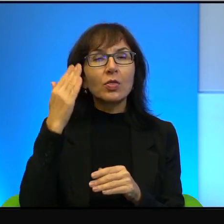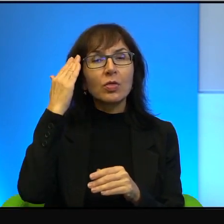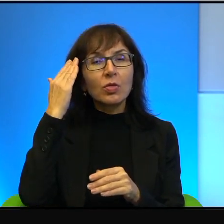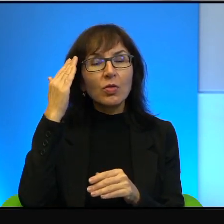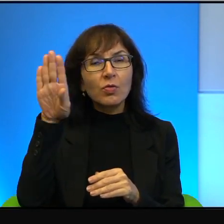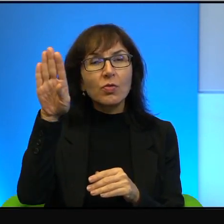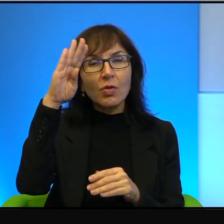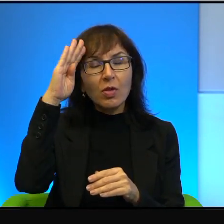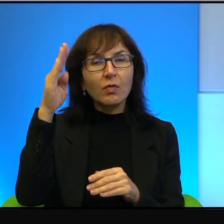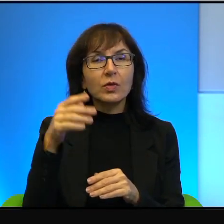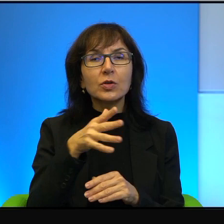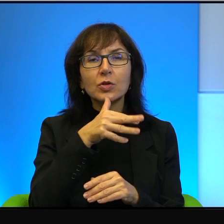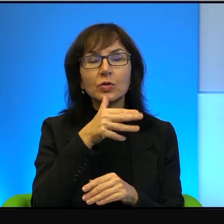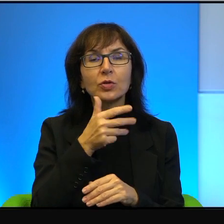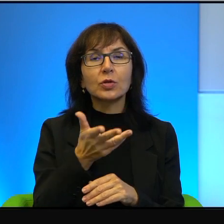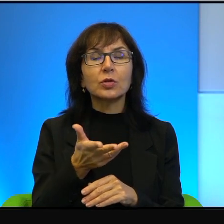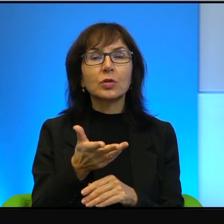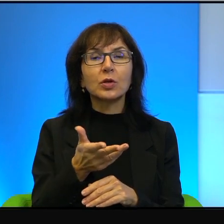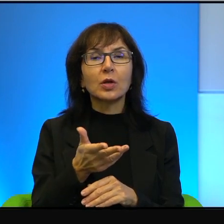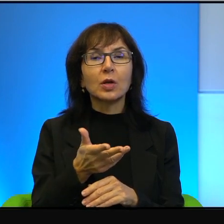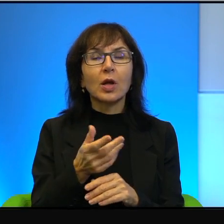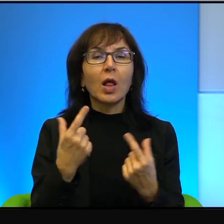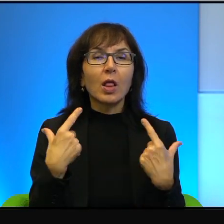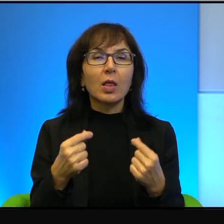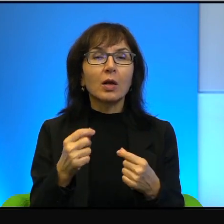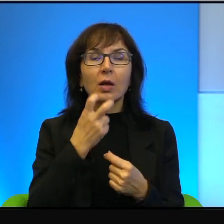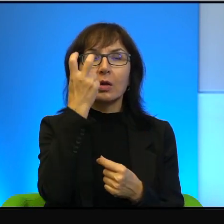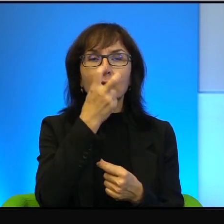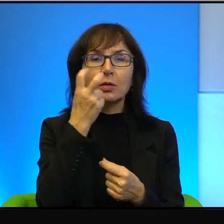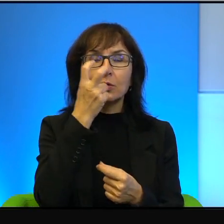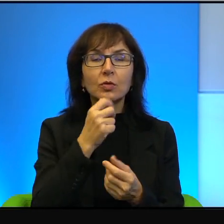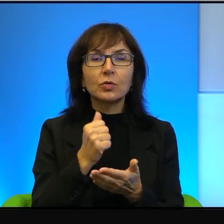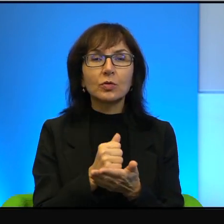którzy tutaj nagle interesują się sprawami, umówią się za ludzi,